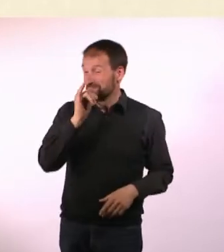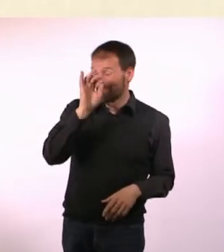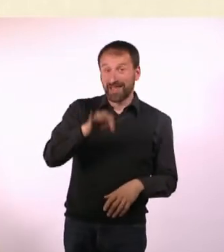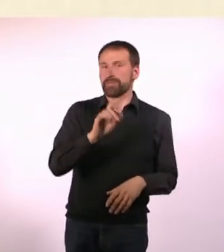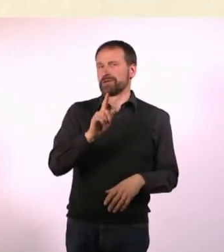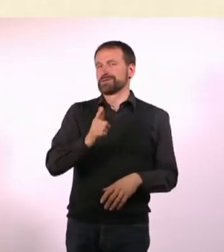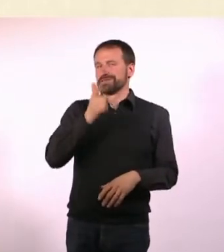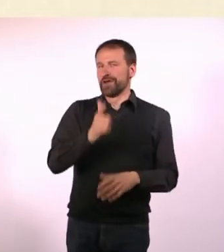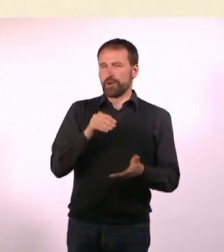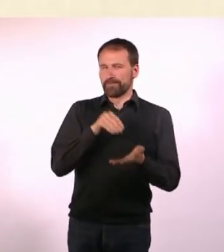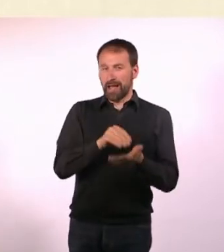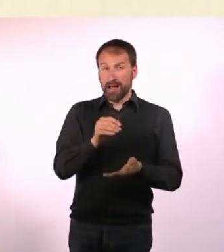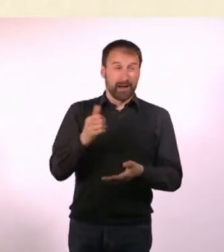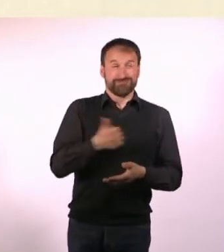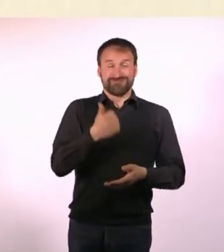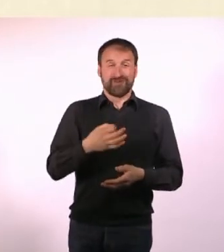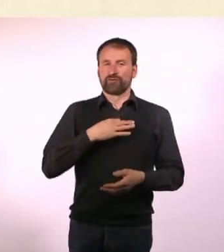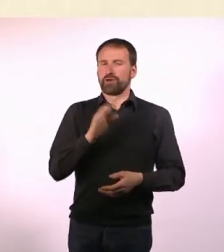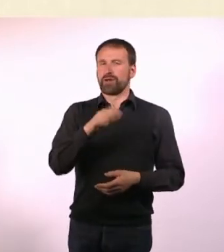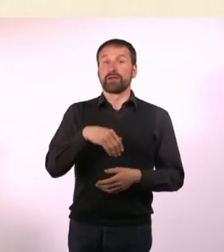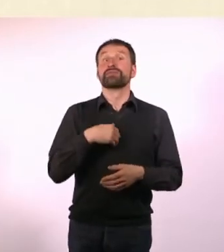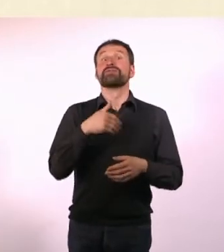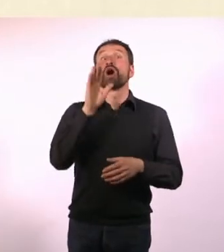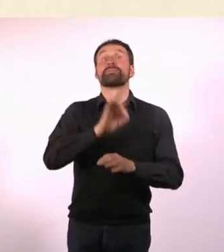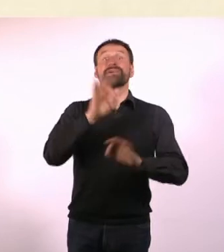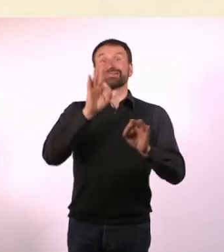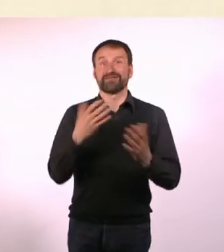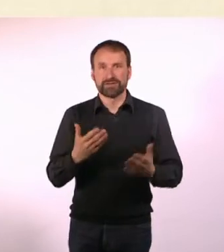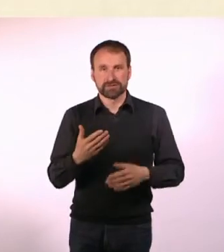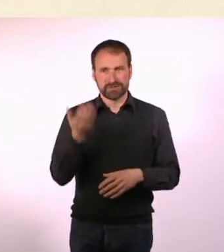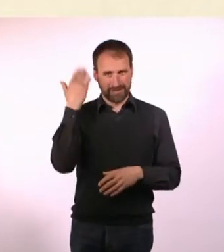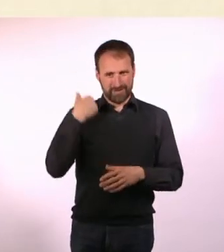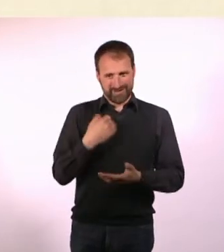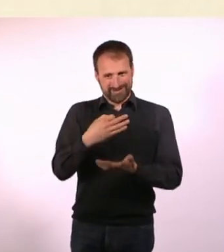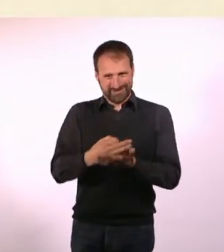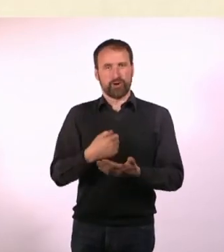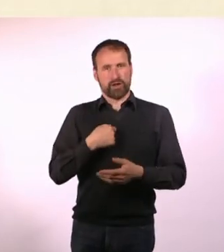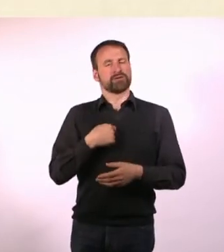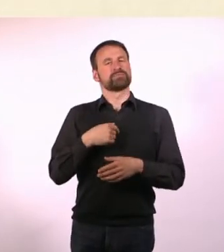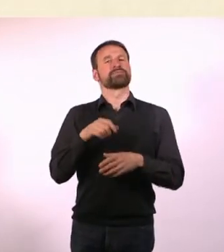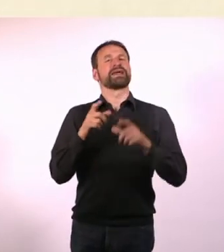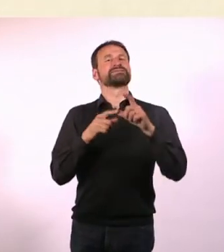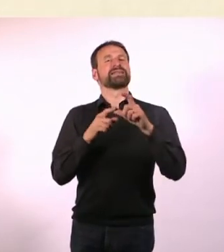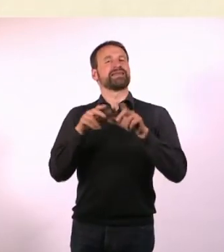sondern die SPD, die damals bei uns im Ort regiert hat, hat gesagt: Da darf jetzt erstmal keiner mehr hin, wir gucken uns das an.